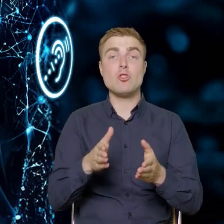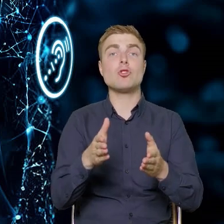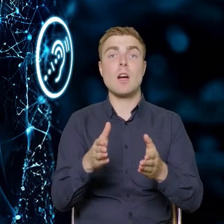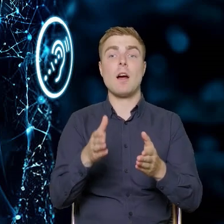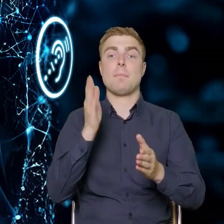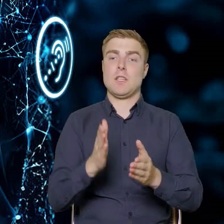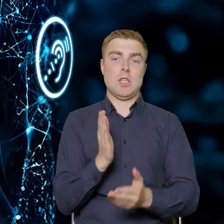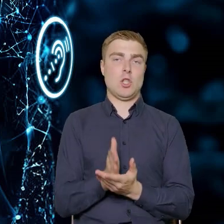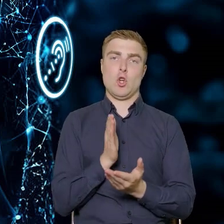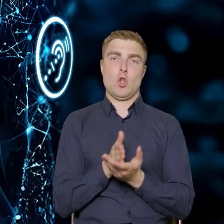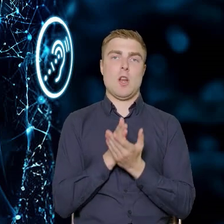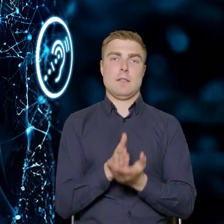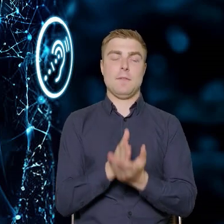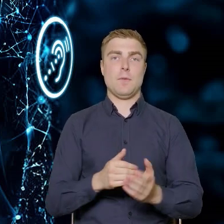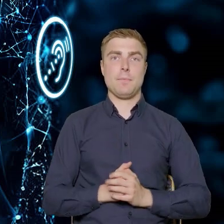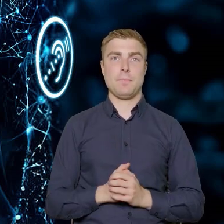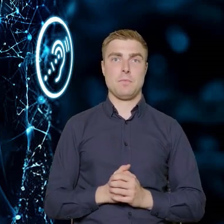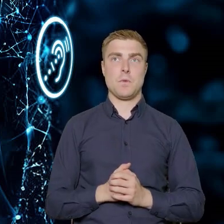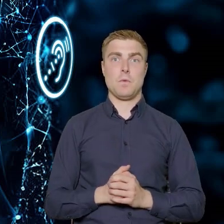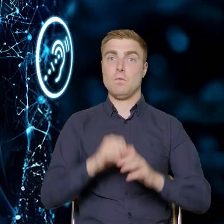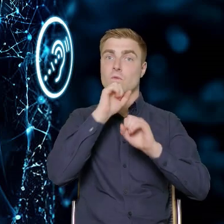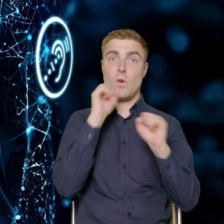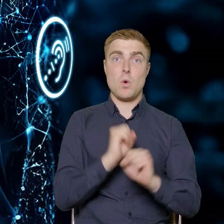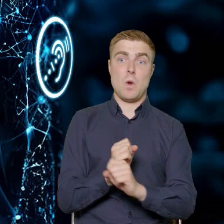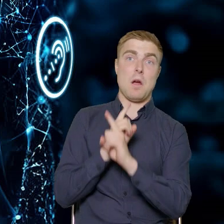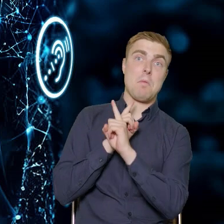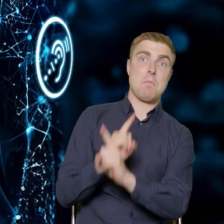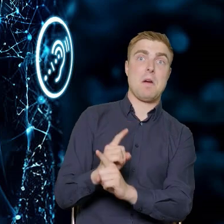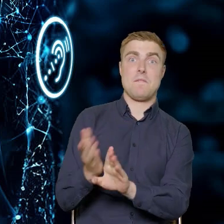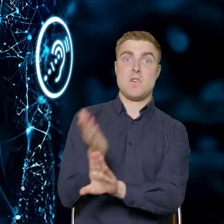same doradztwo niezwiązane z wcześniejszymi szkoleniami.